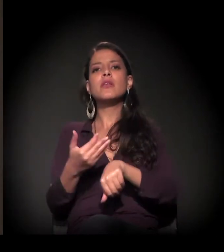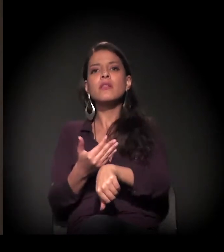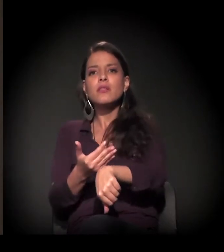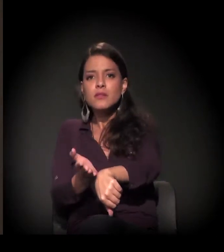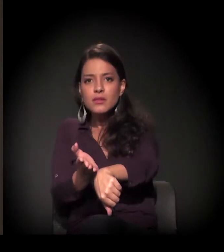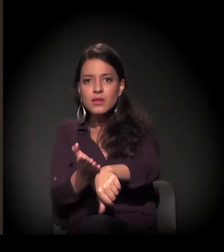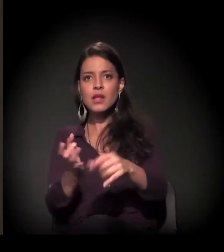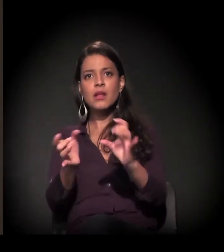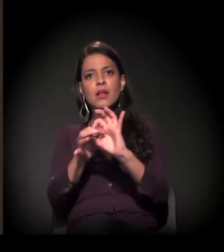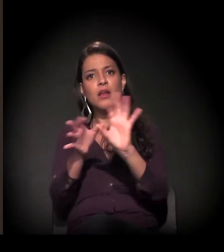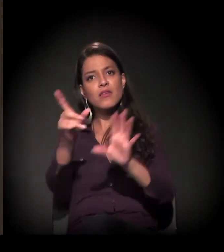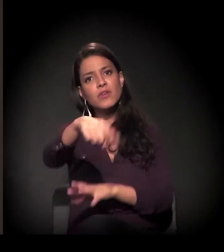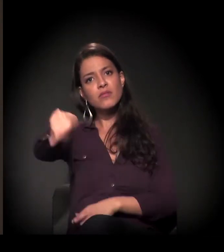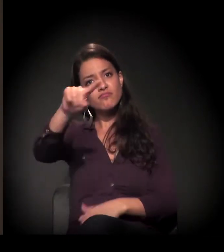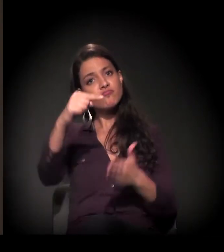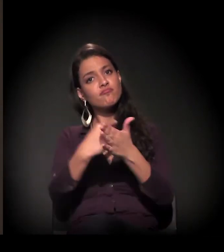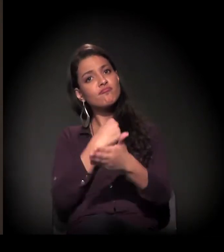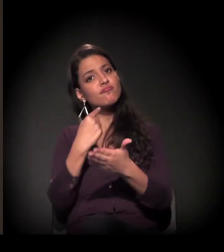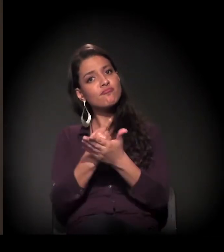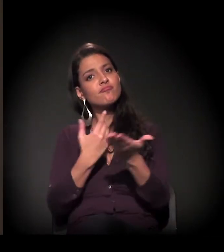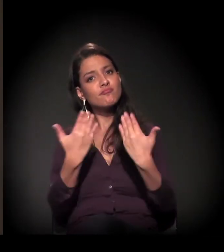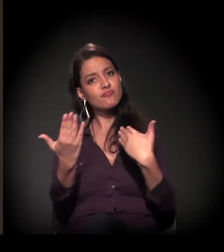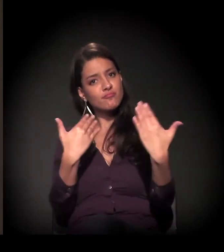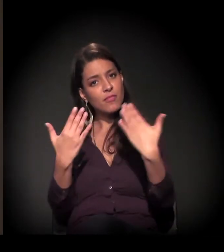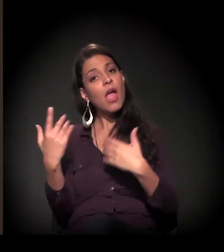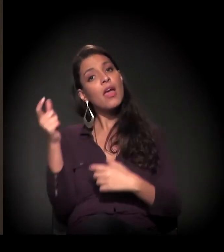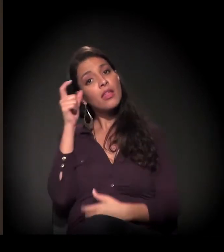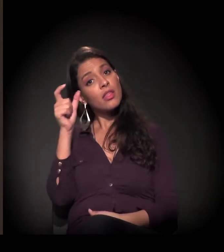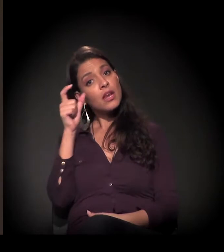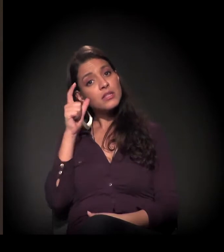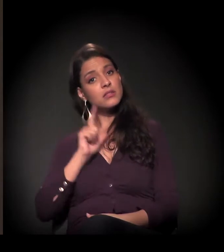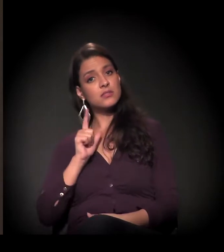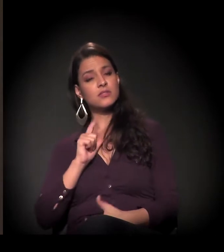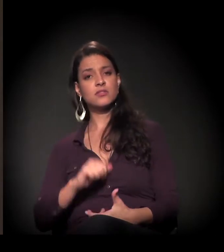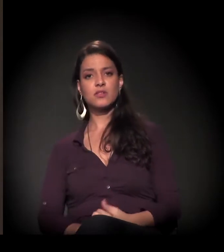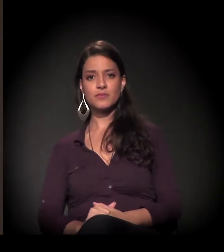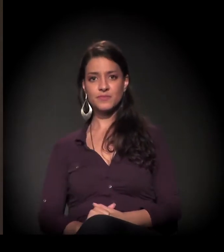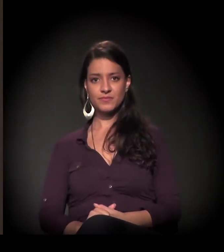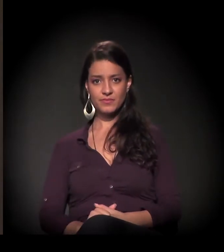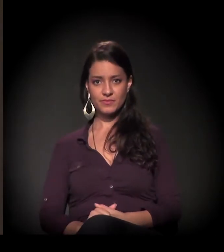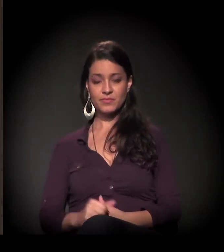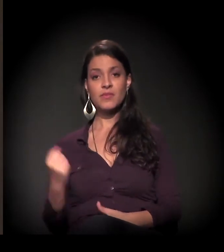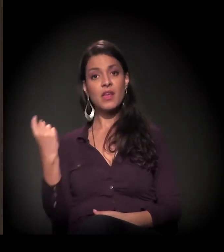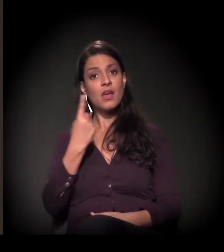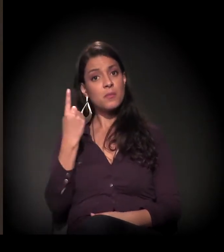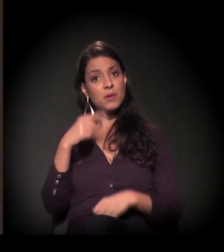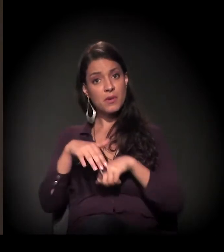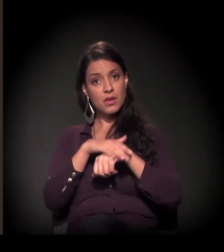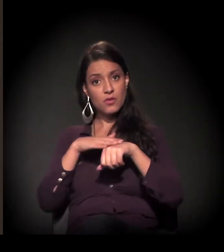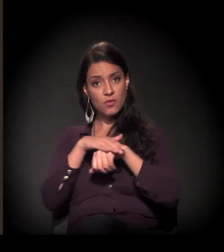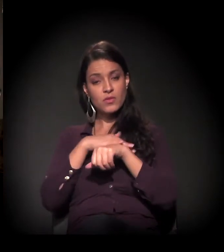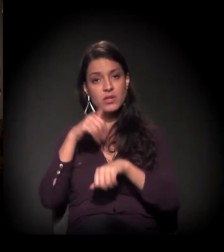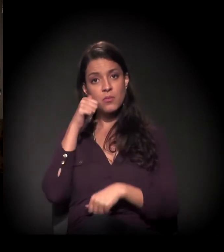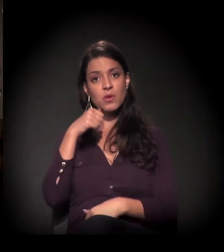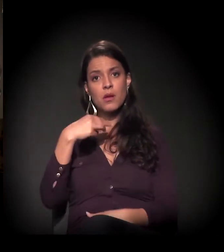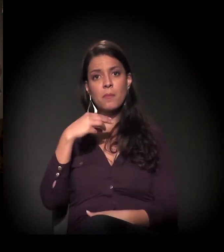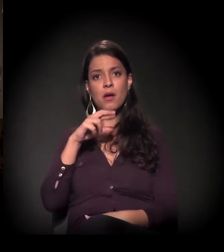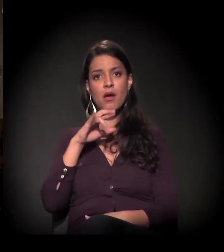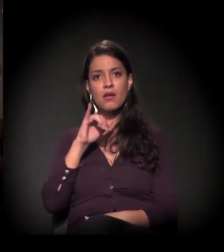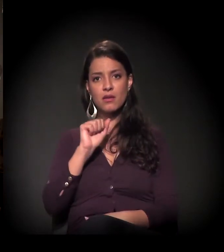para que vocês entrem na conversa, porque eu acho que seria mais interessante. Eu quero começar com Maria Eulina.